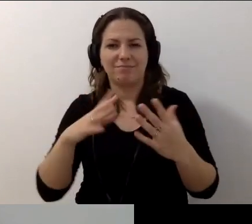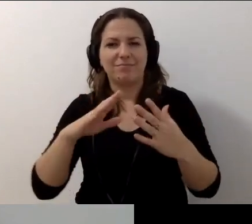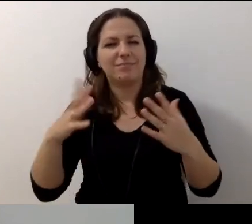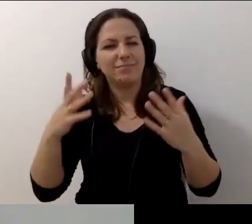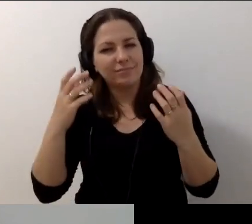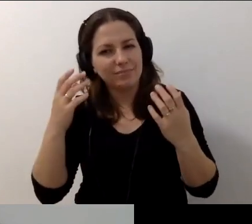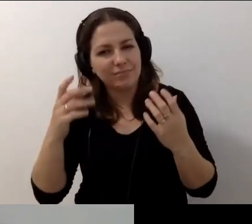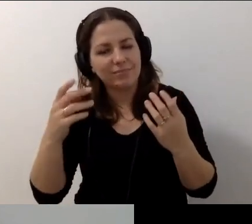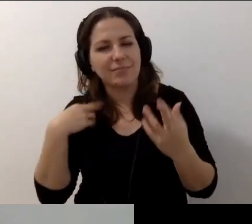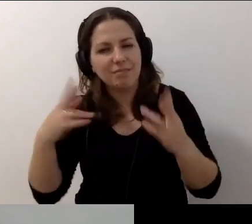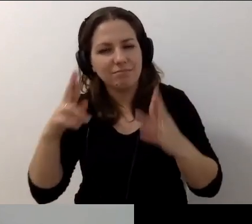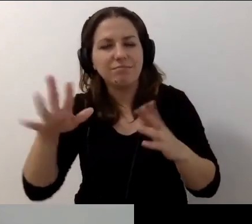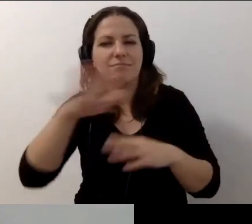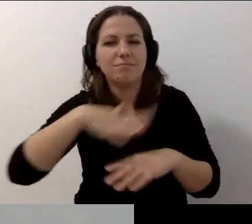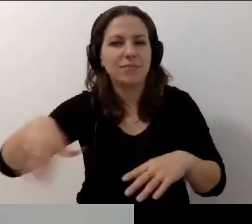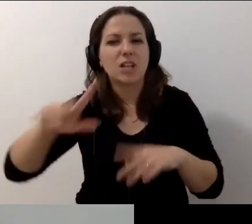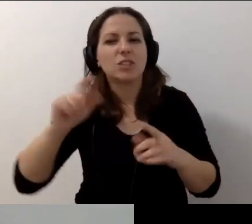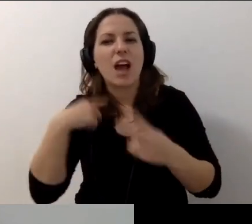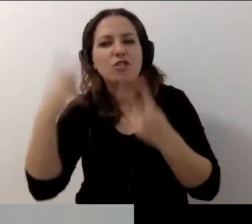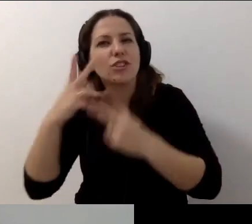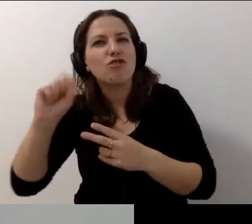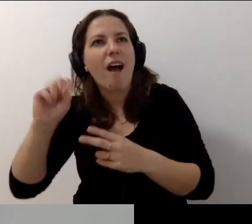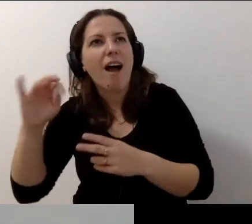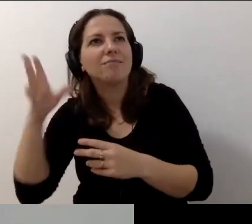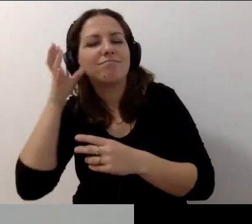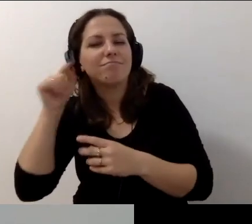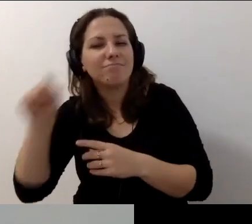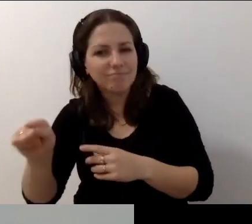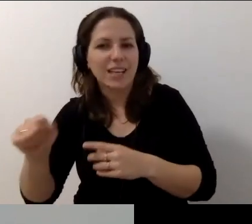Czytam to, co pojawia się na czacie. Serce rośnie.